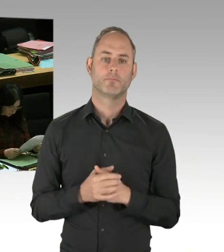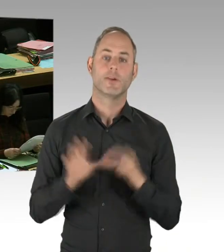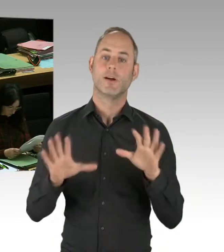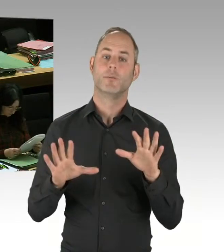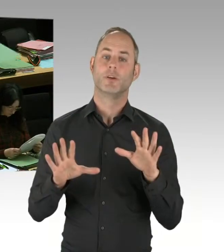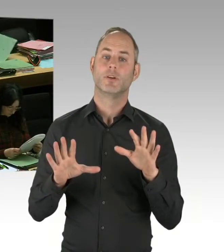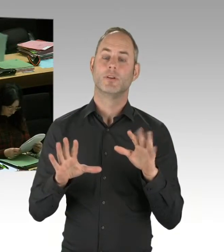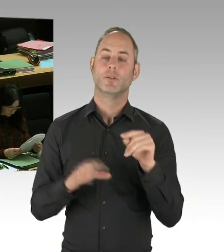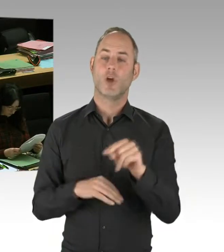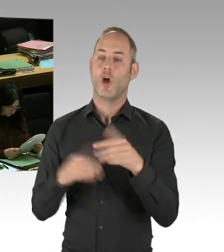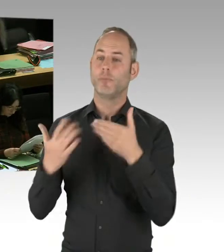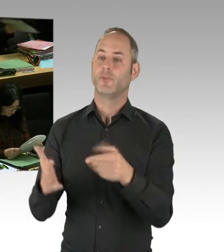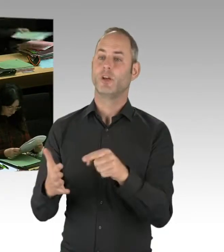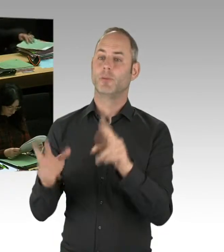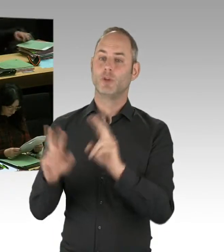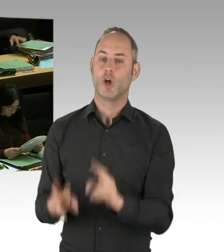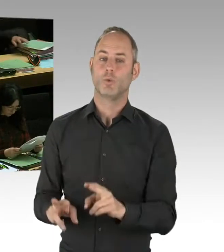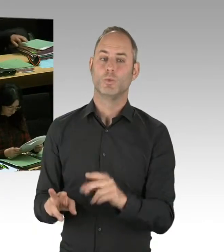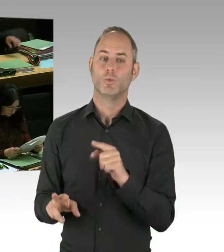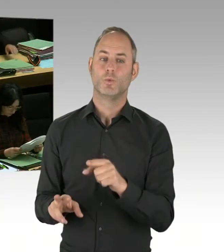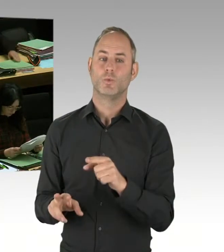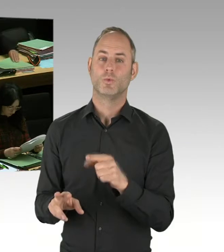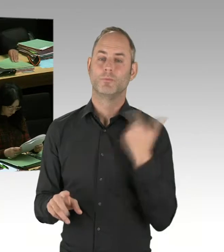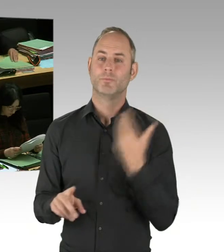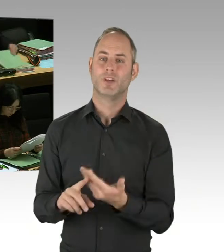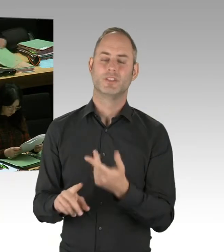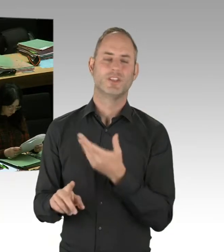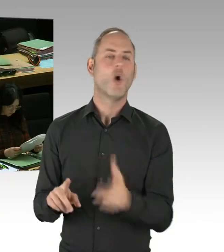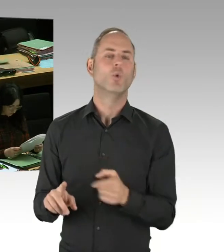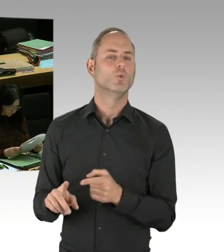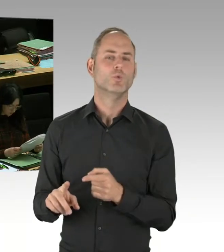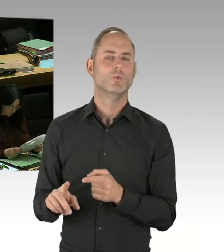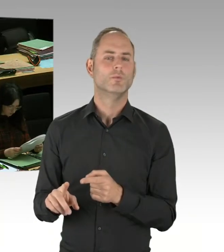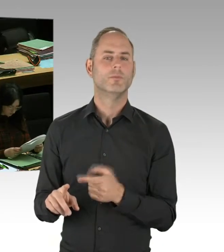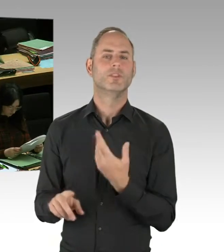ein Opferbeauftragter installiert worden, auch mit entsprechenden Personalressourcen installiert worden,